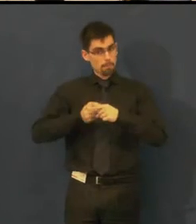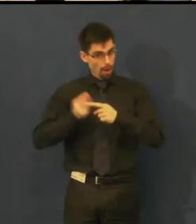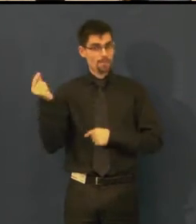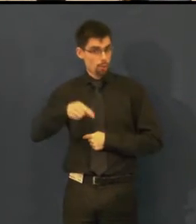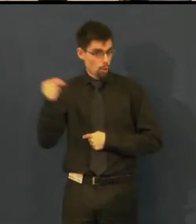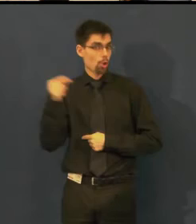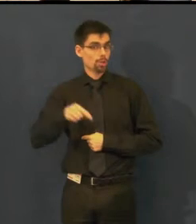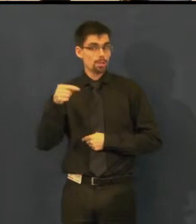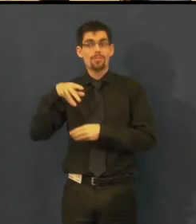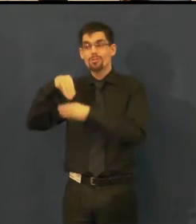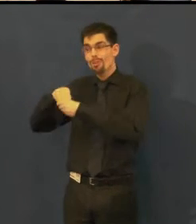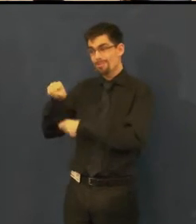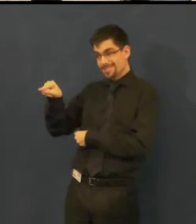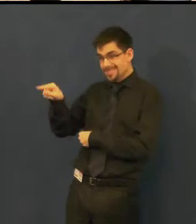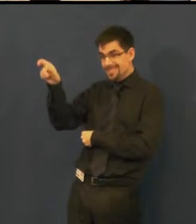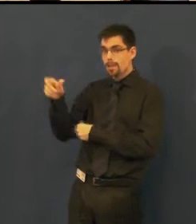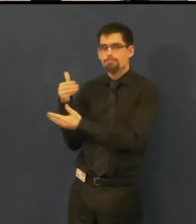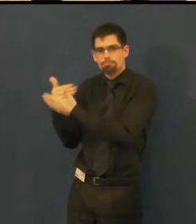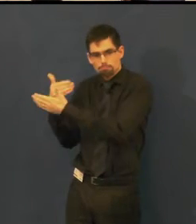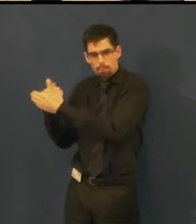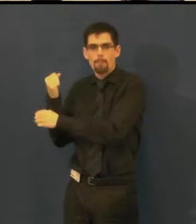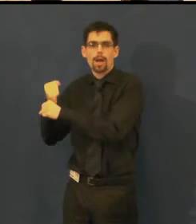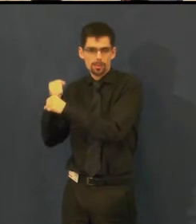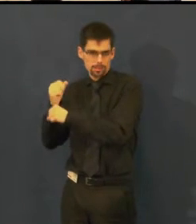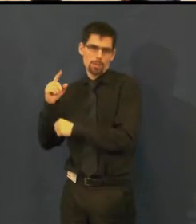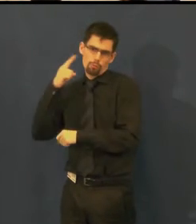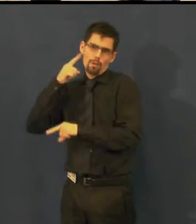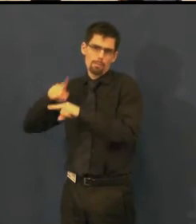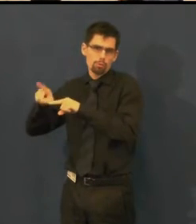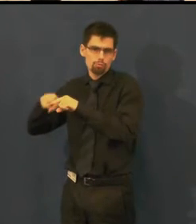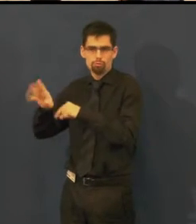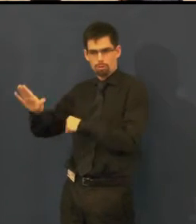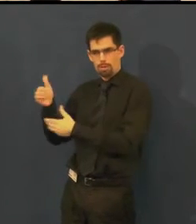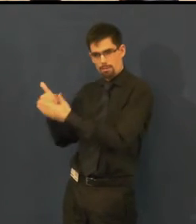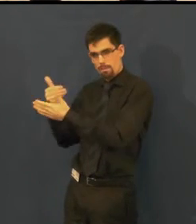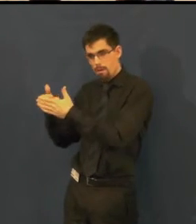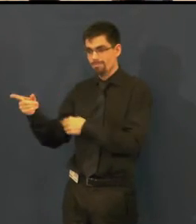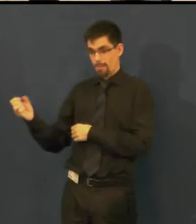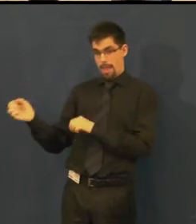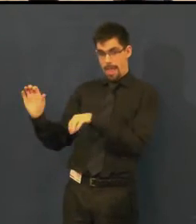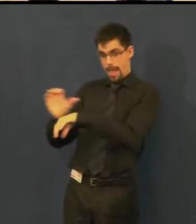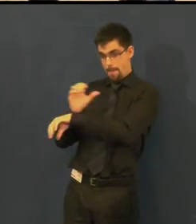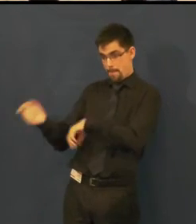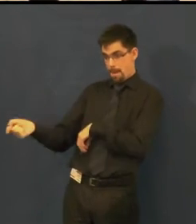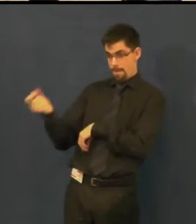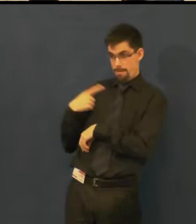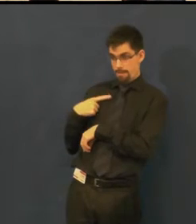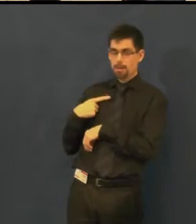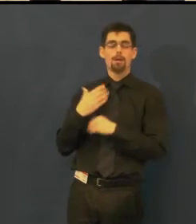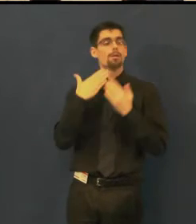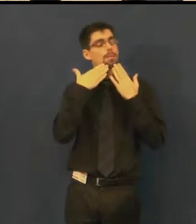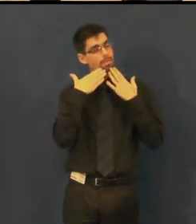která pracuje s osobami sluchově postiženými, a která velmi děkovala za to,